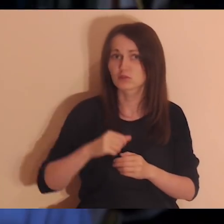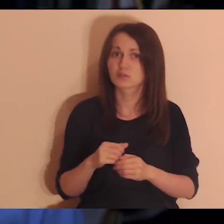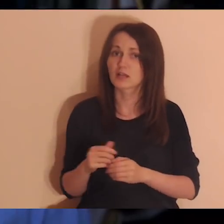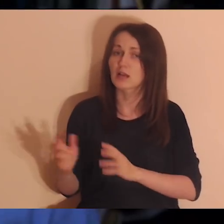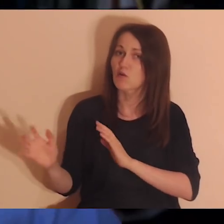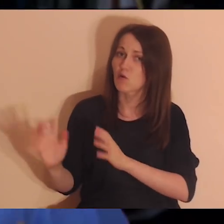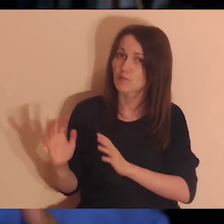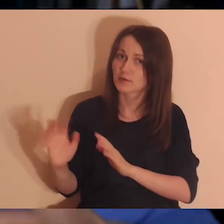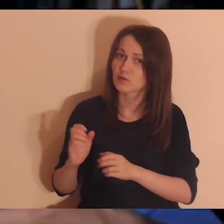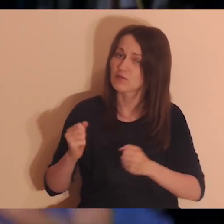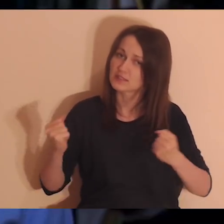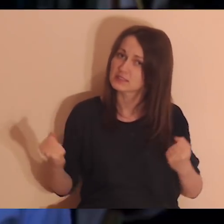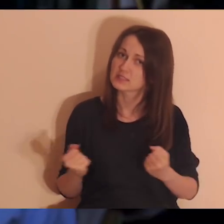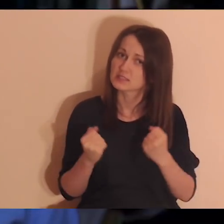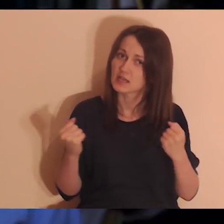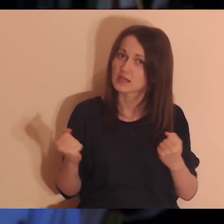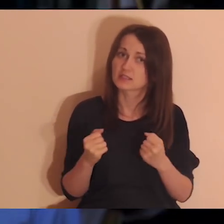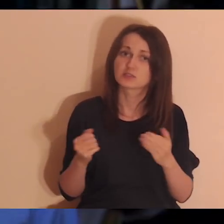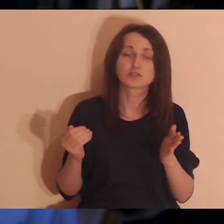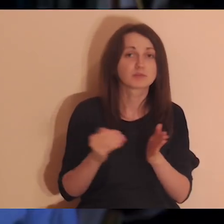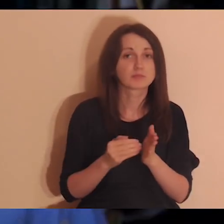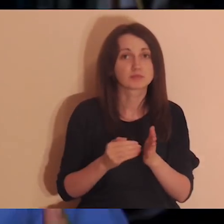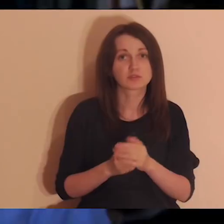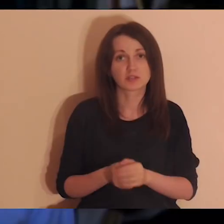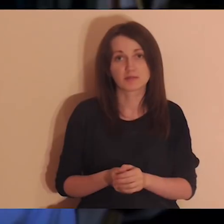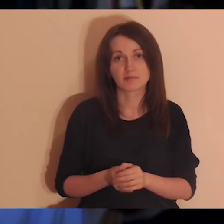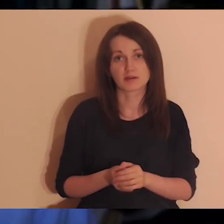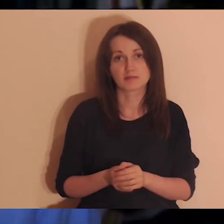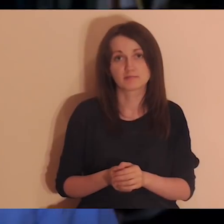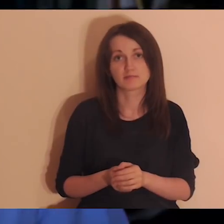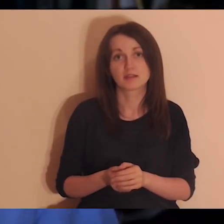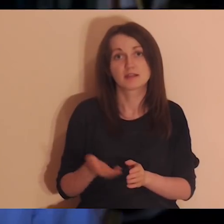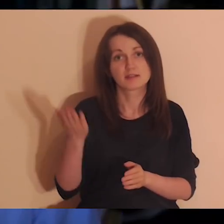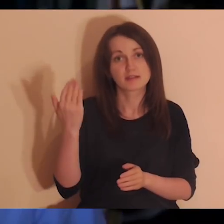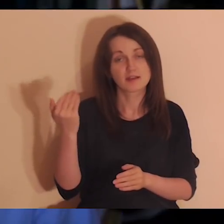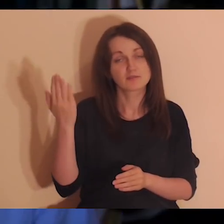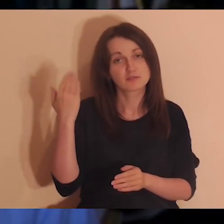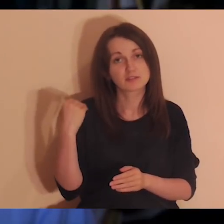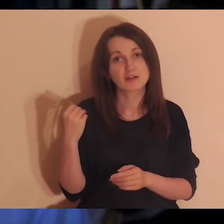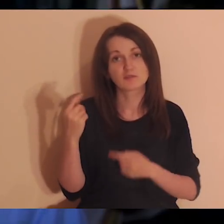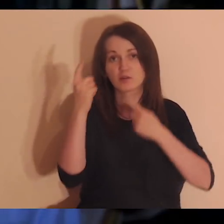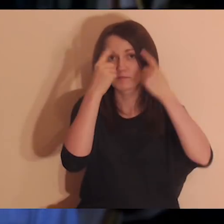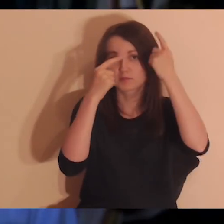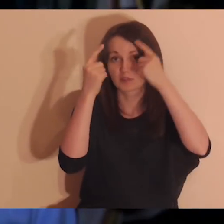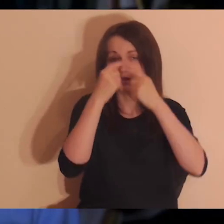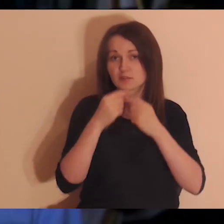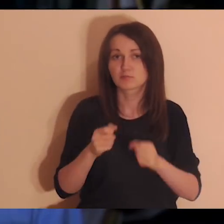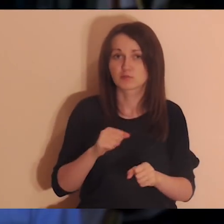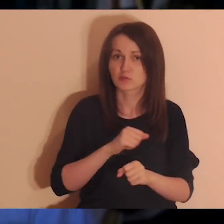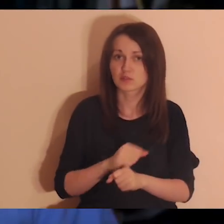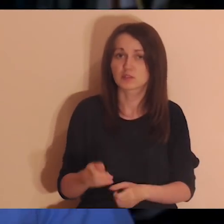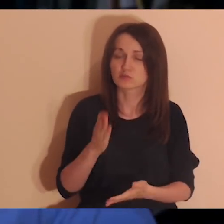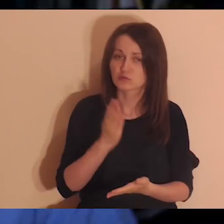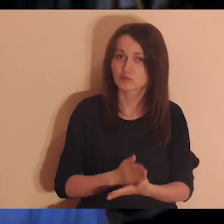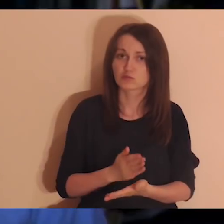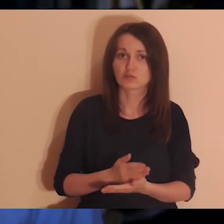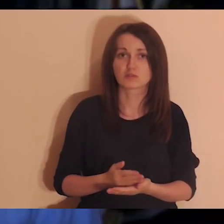To nie jest coś automatycznego, co powinno być zawsze. Może kiedyś tak ludzie mieli, ale teraz społeczeństwo jest tak urządzone,